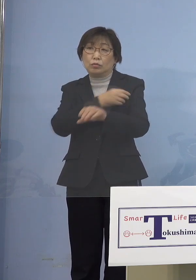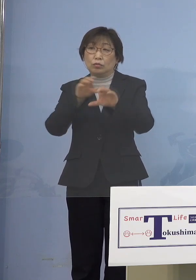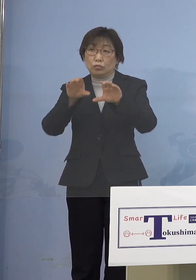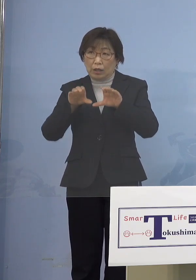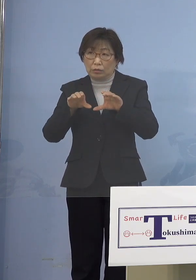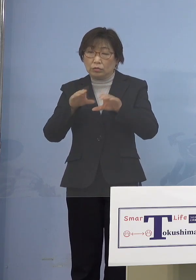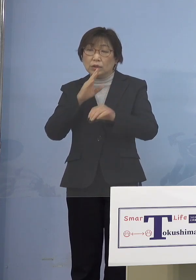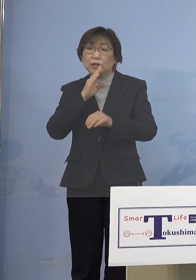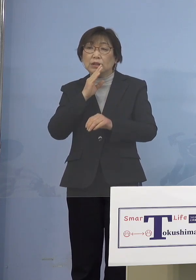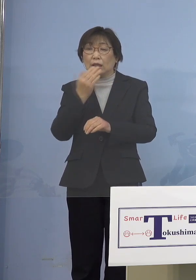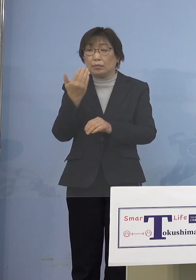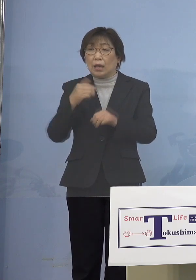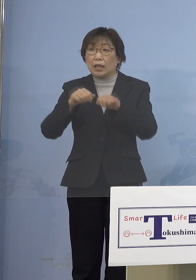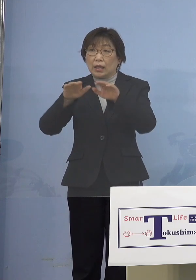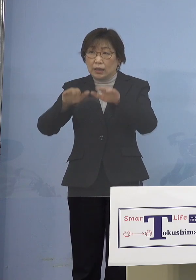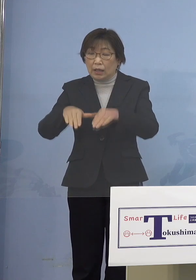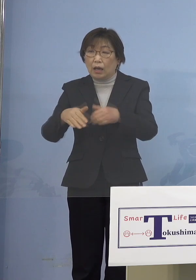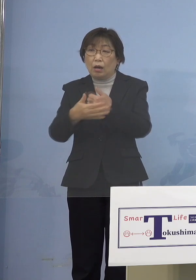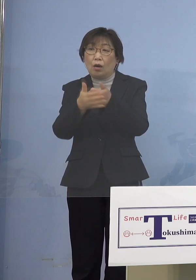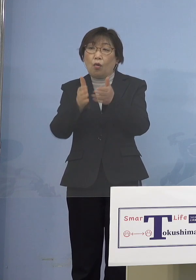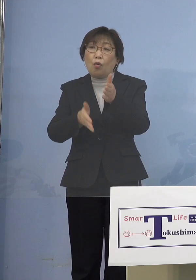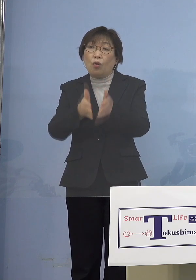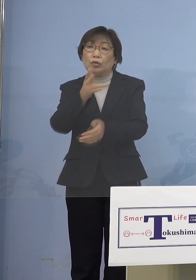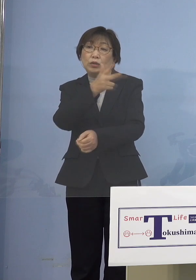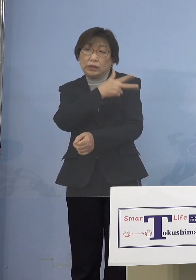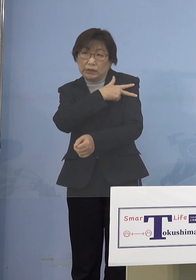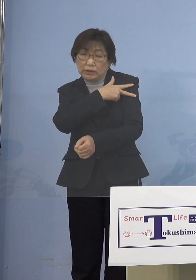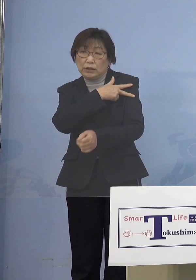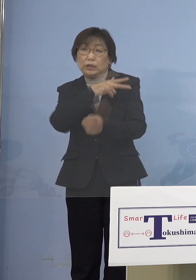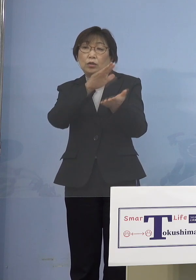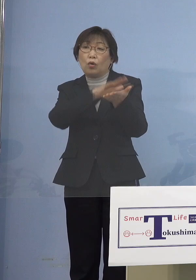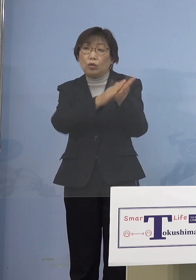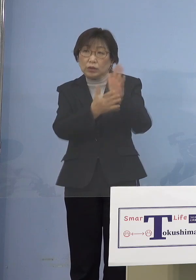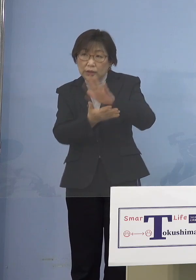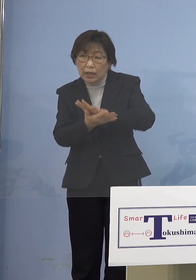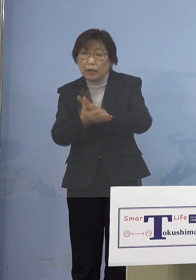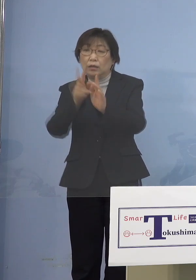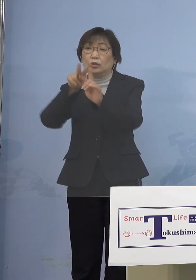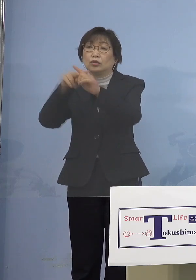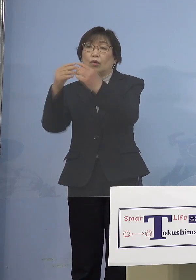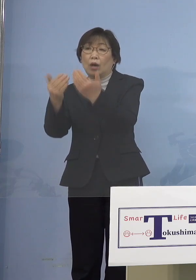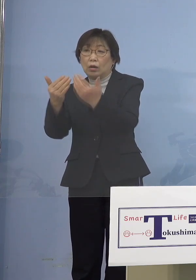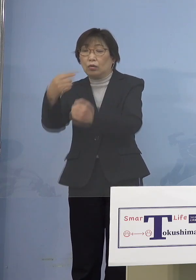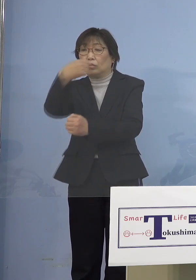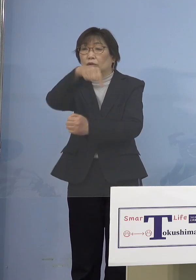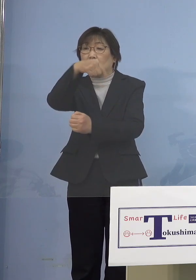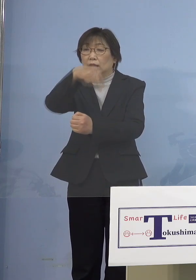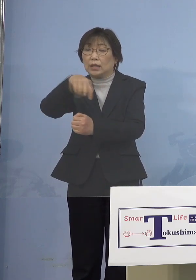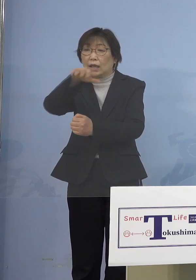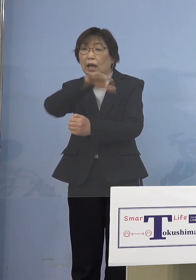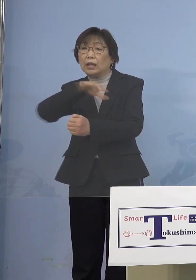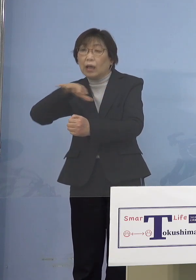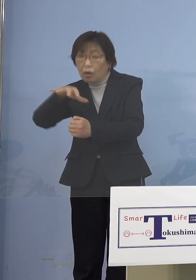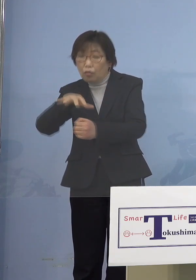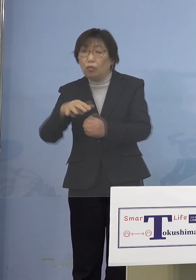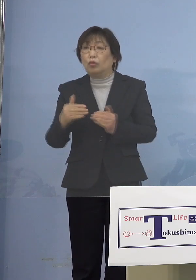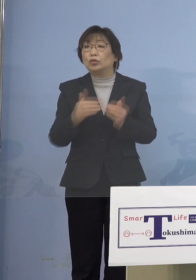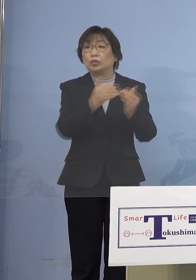保育士さんだとか 幼稚園、小学校の先生とか こうしたところをどんどんやっていく ということにできると